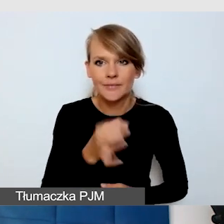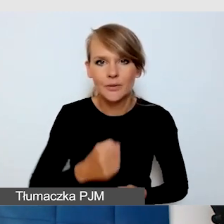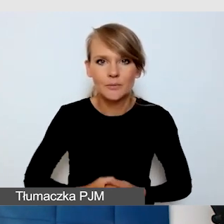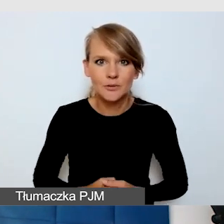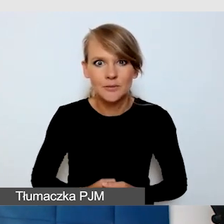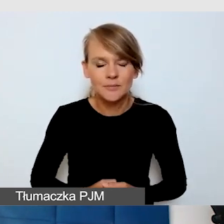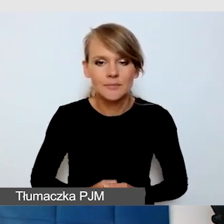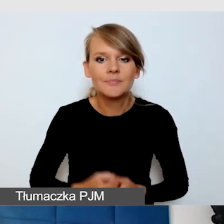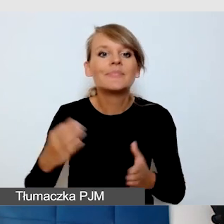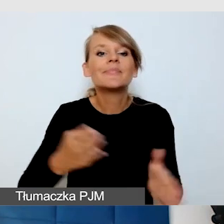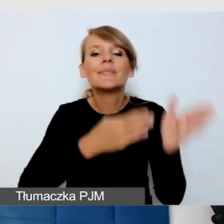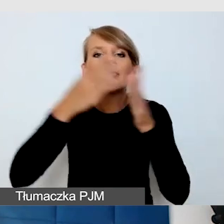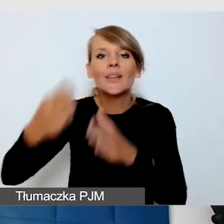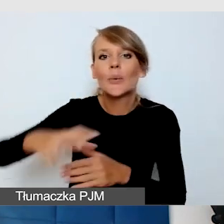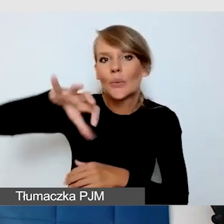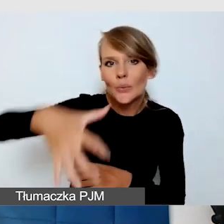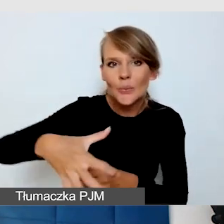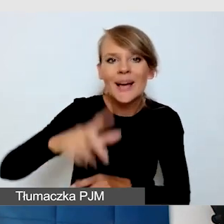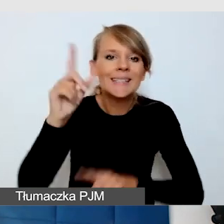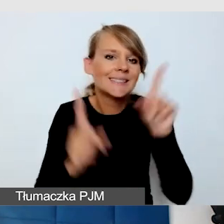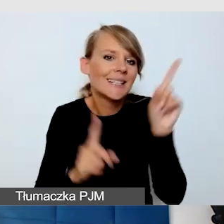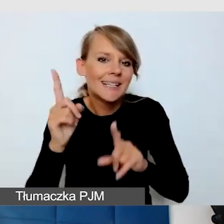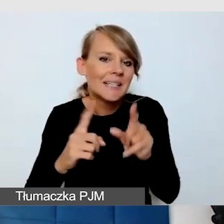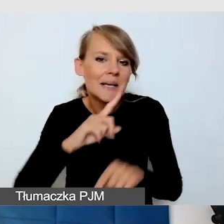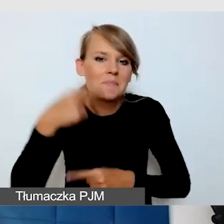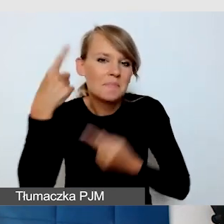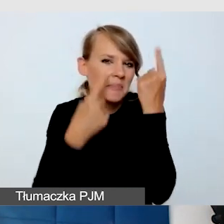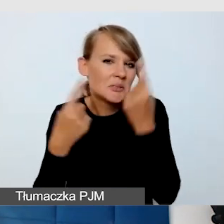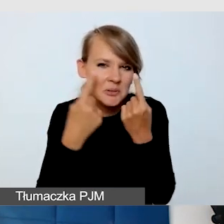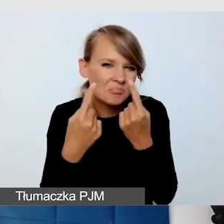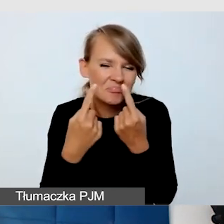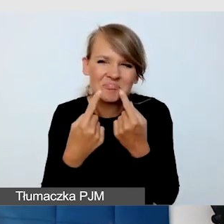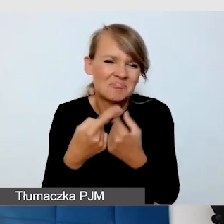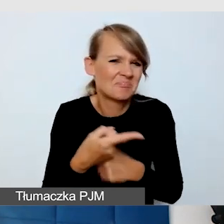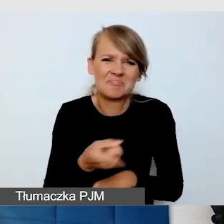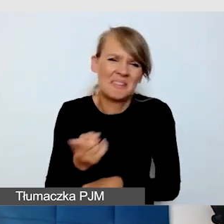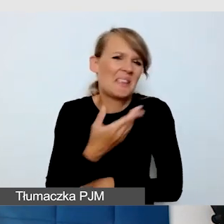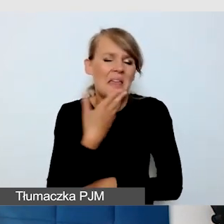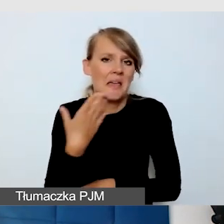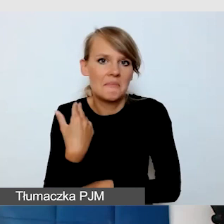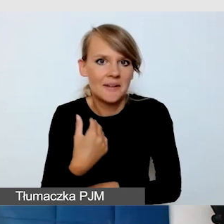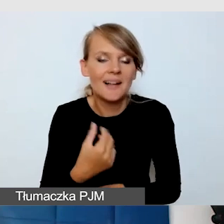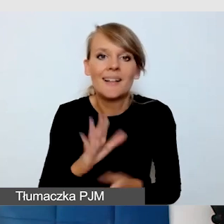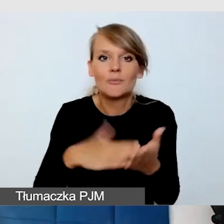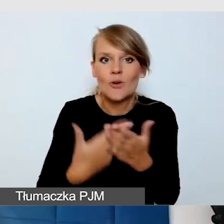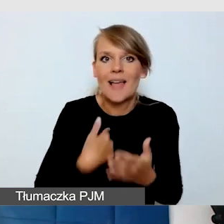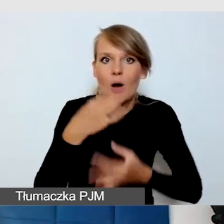Kolejna grupa, o której nam się wydaje, że takich osób w ogóle nie ma. Spotkałam się z tym, że jak mówią o dostępności na głuchoniewidomych,